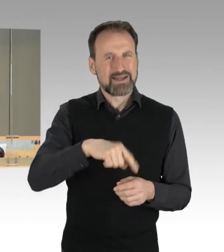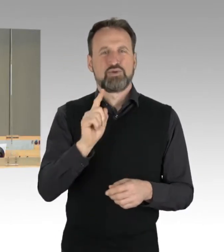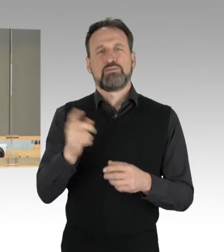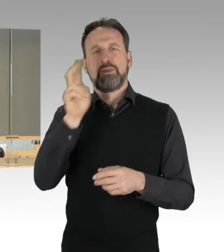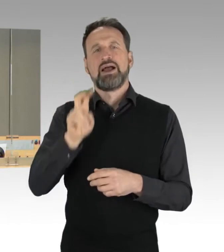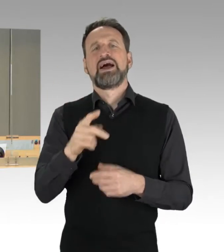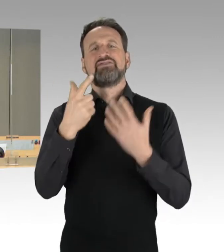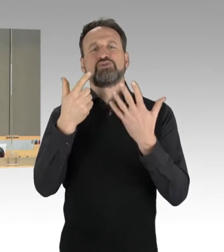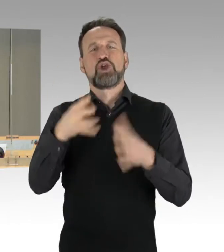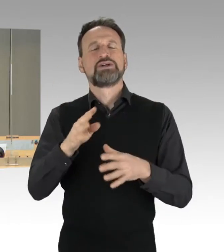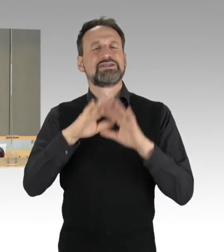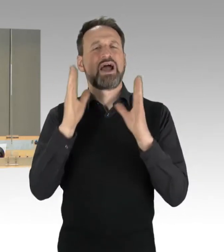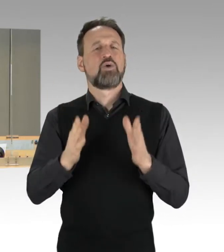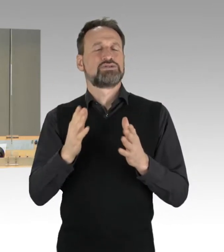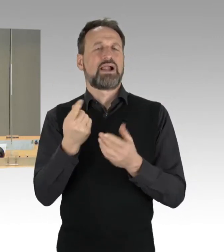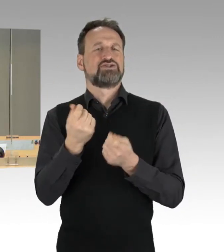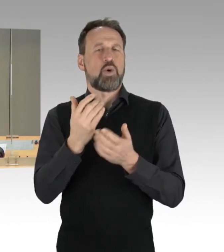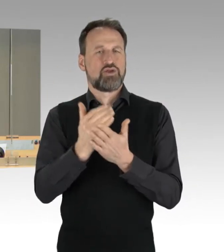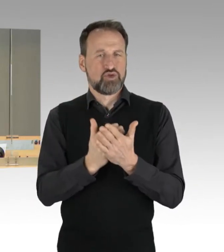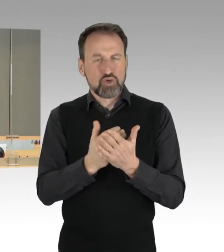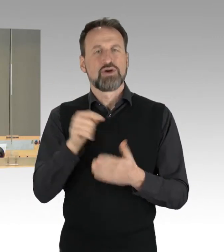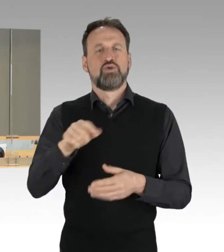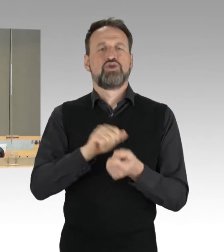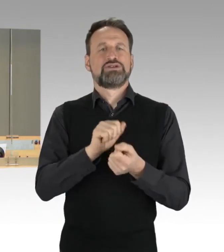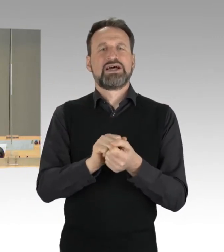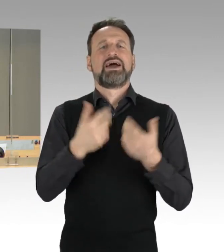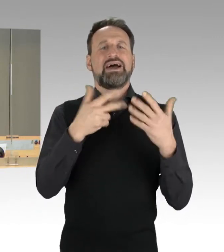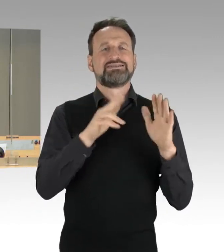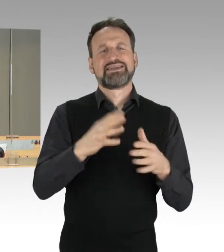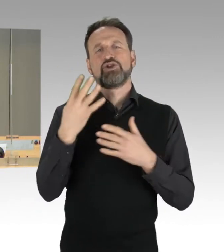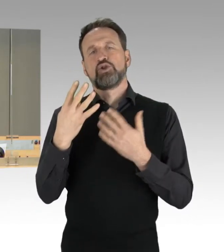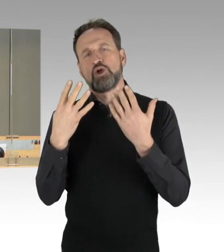und auch die Drucksache 18/3987, das ist die Vorlage zur Kenntnisnahme,